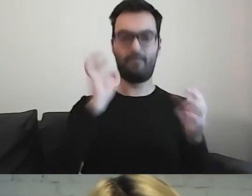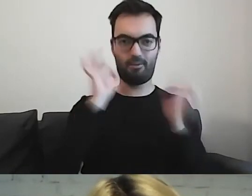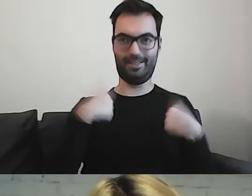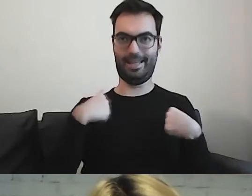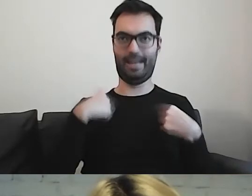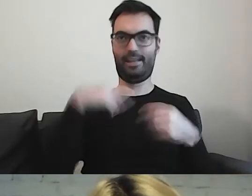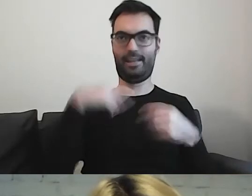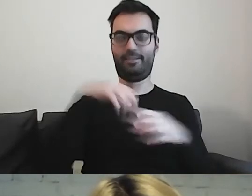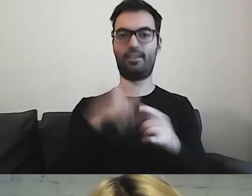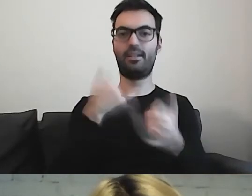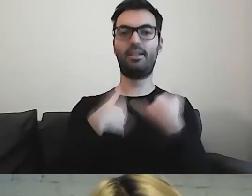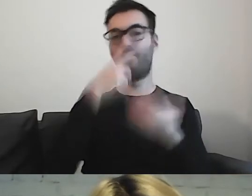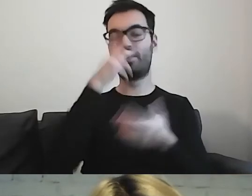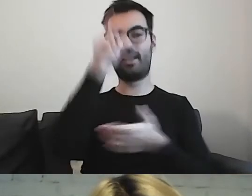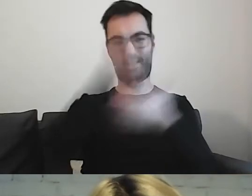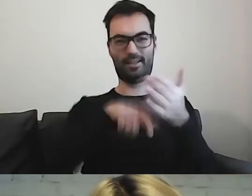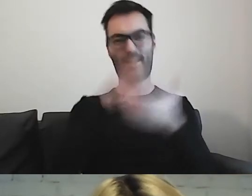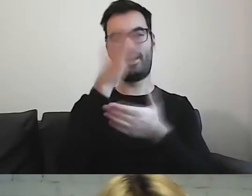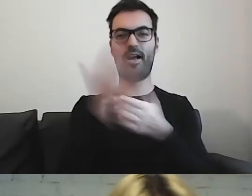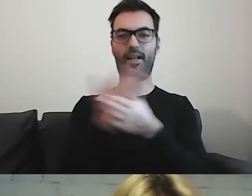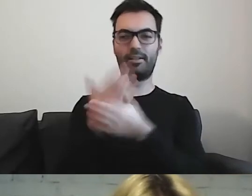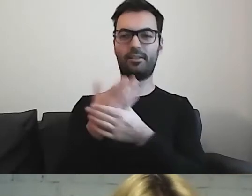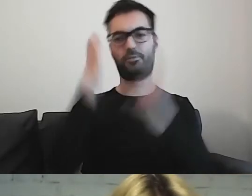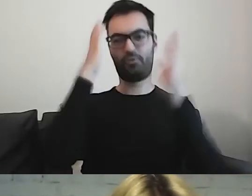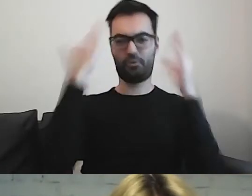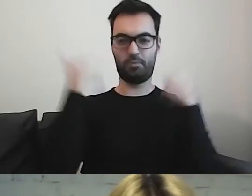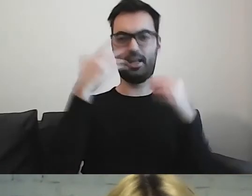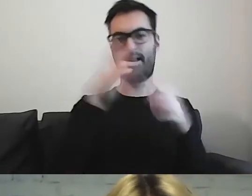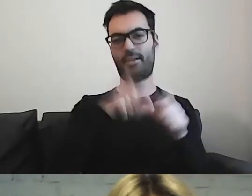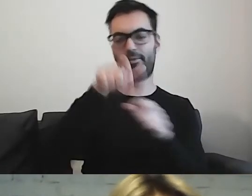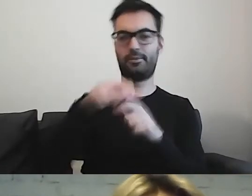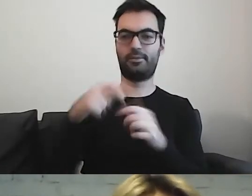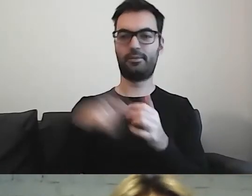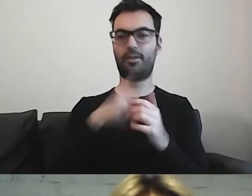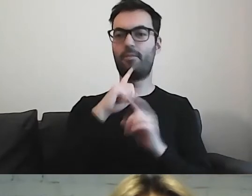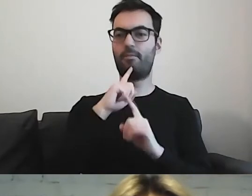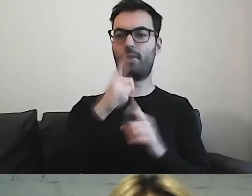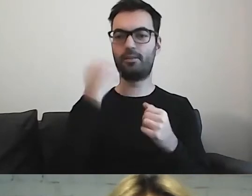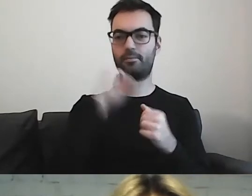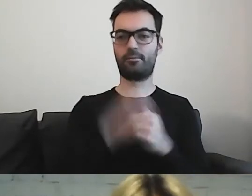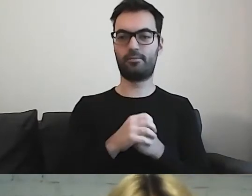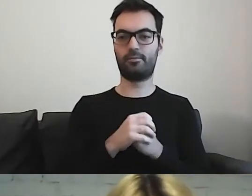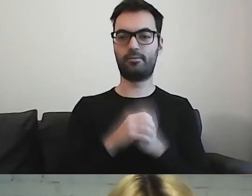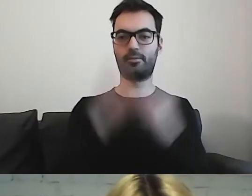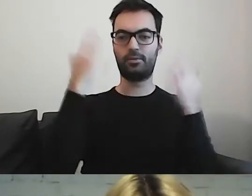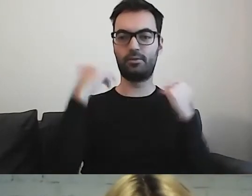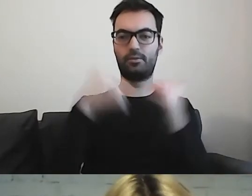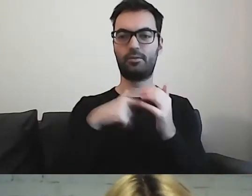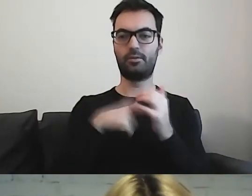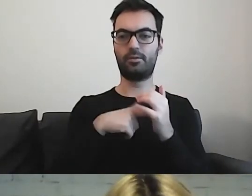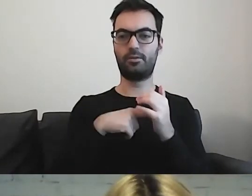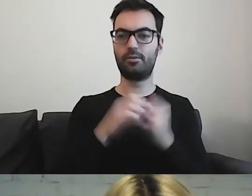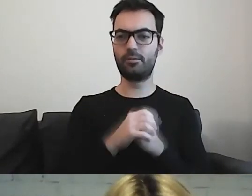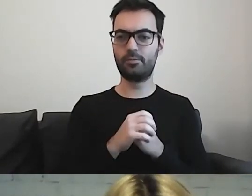Gdy widzę broszury np. w szpitalach, polecam szpital Great Ormond w Londynie,